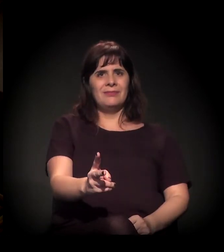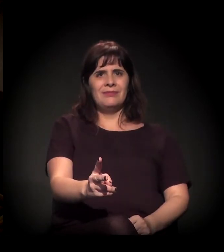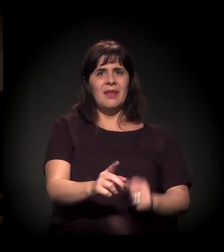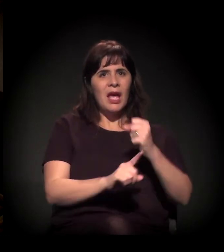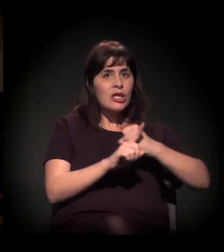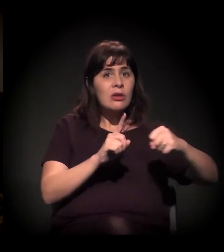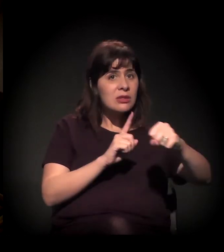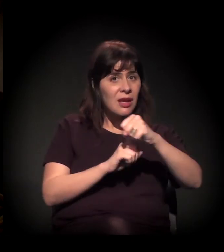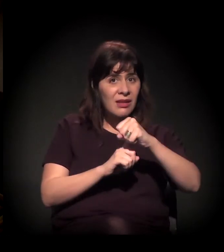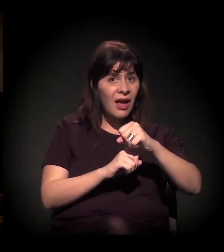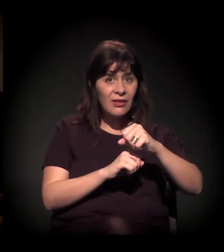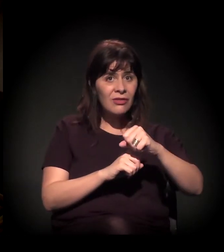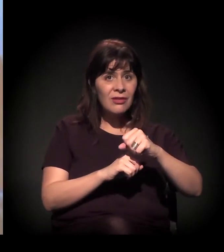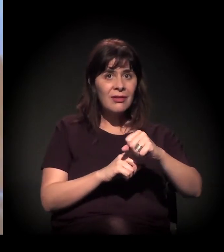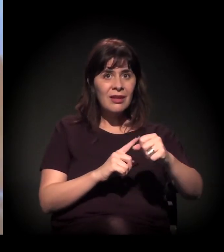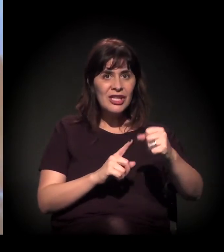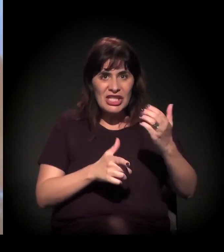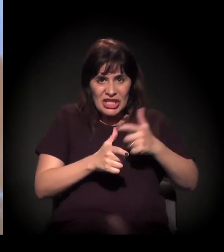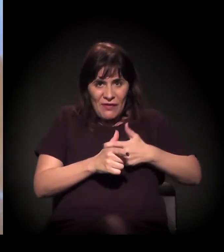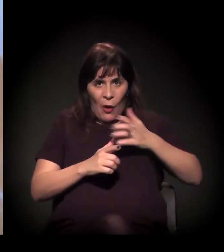E não que devem a ele.